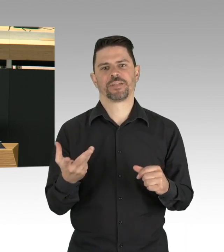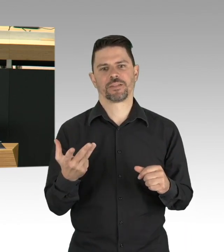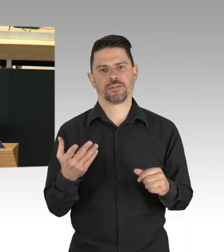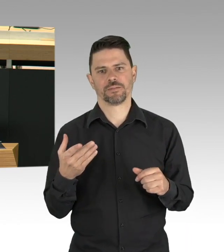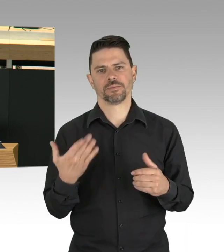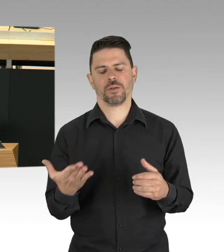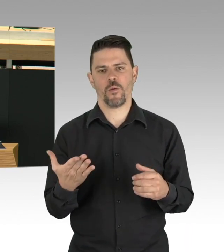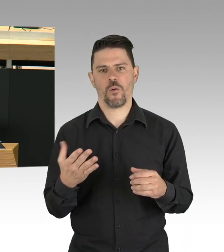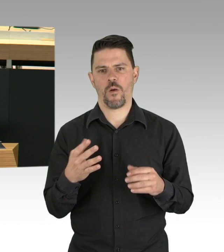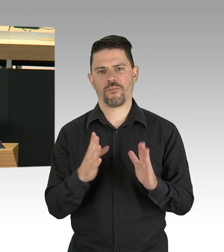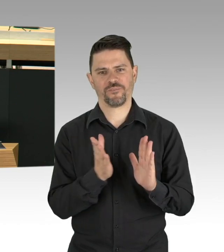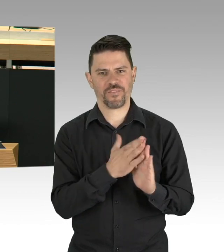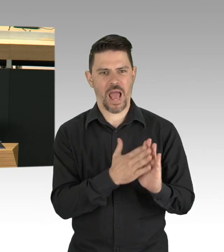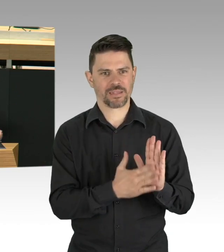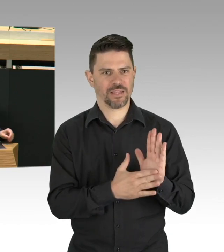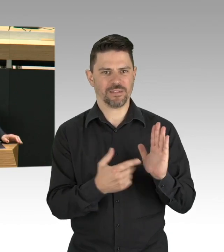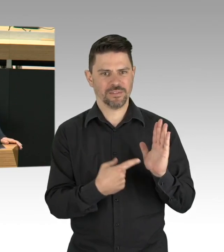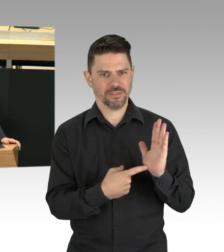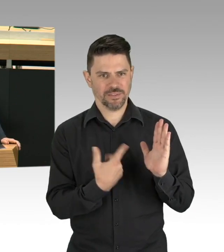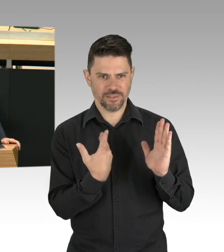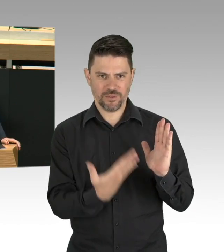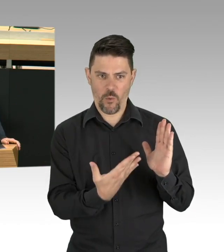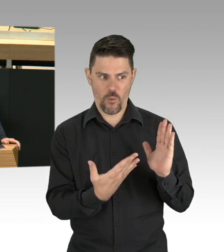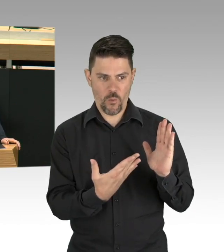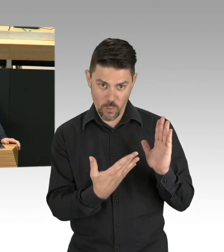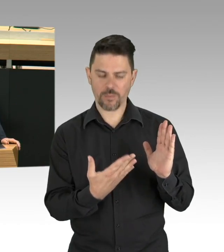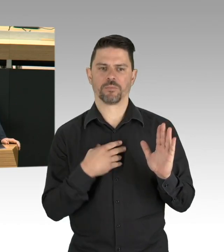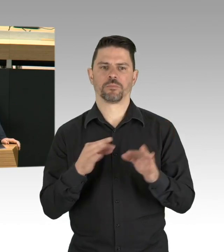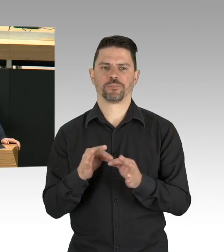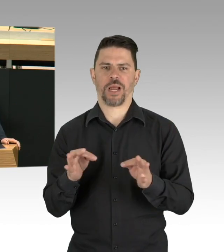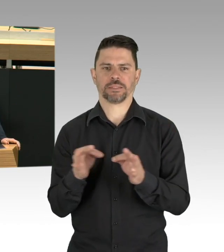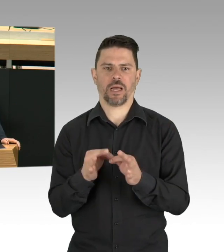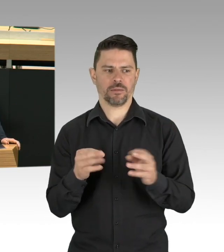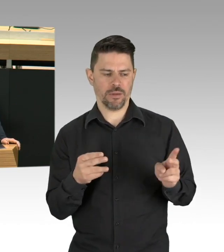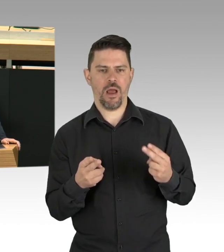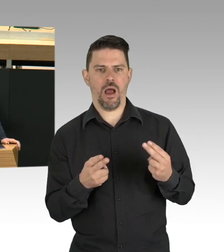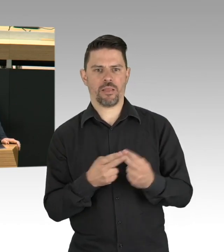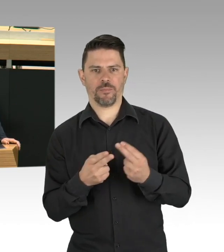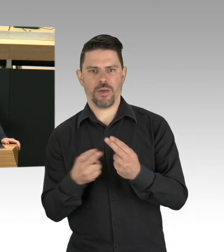und die haben wir jetzt im Fokus. Und was wir nicht oder noch nicht ausreichend tun,